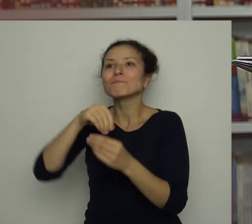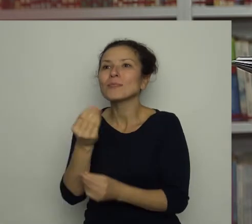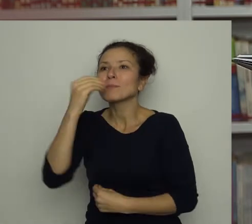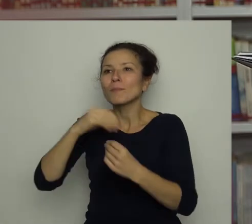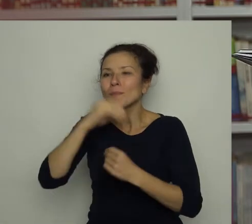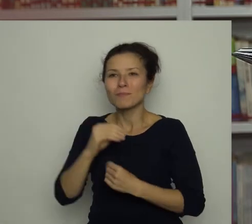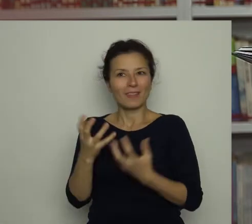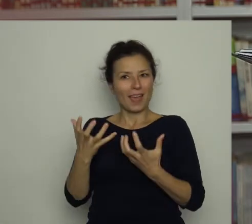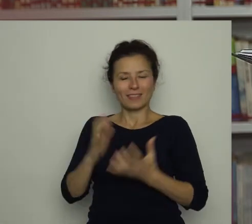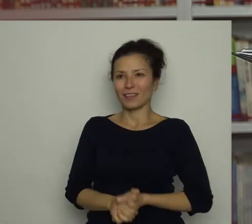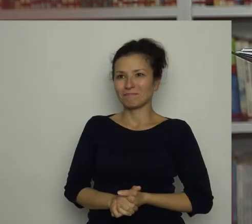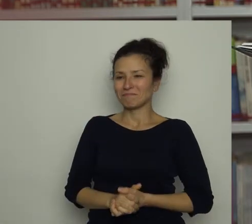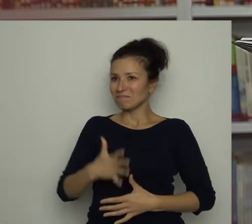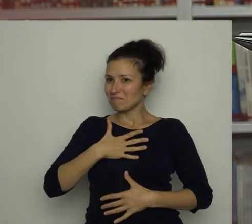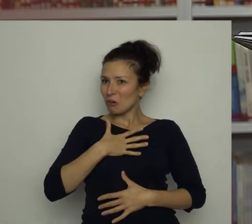O dziwo, nawet mu smakowała!